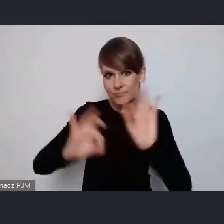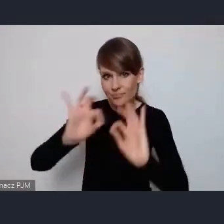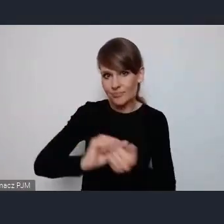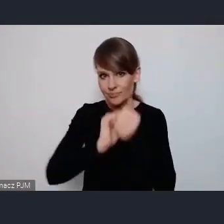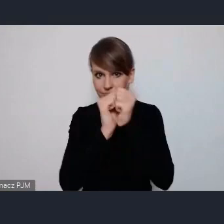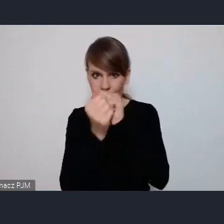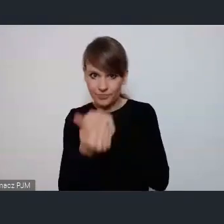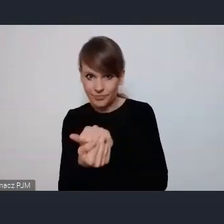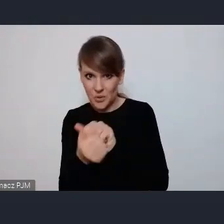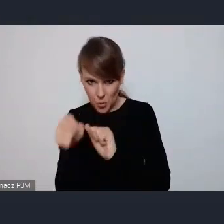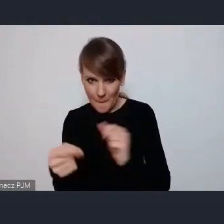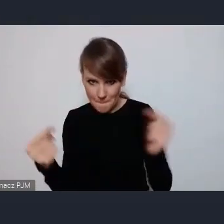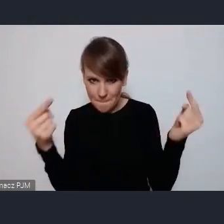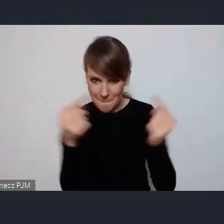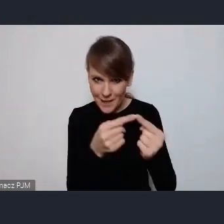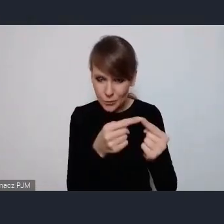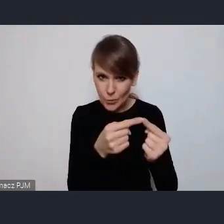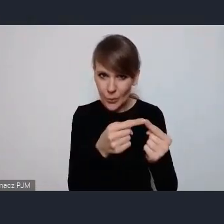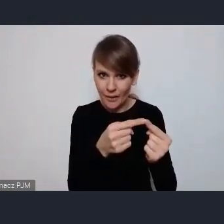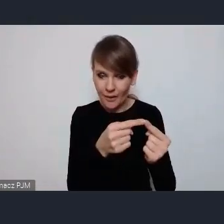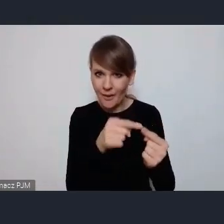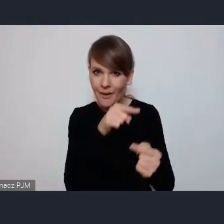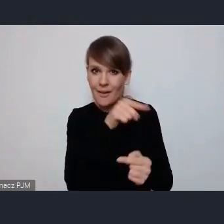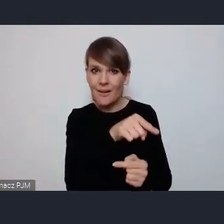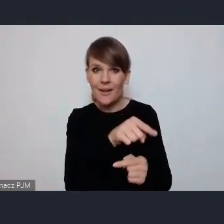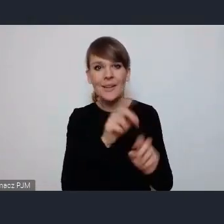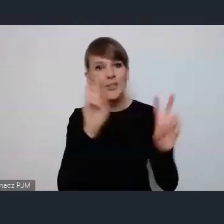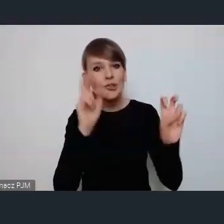czy to mieści się w obszarze tych zielonych miast rozumiem?